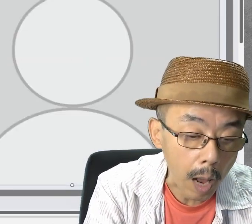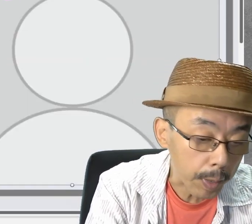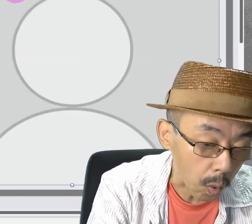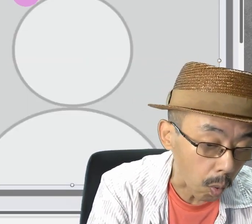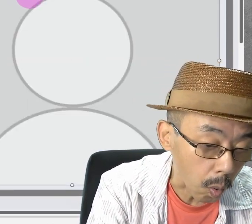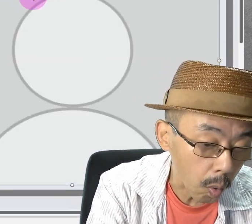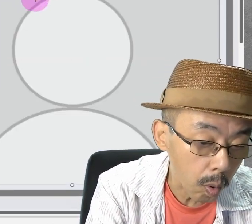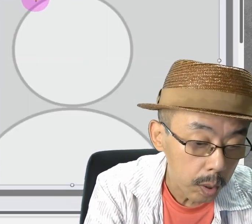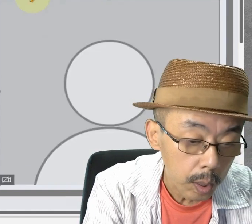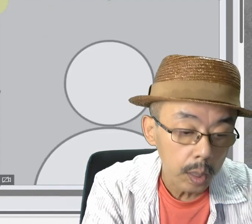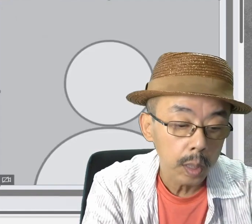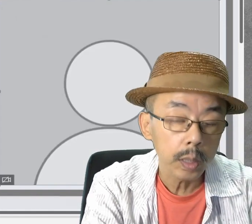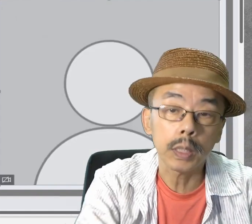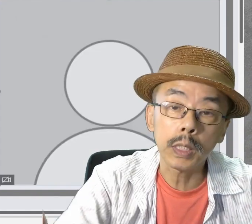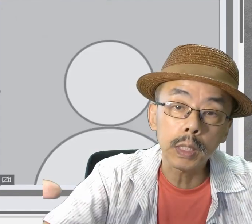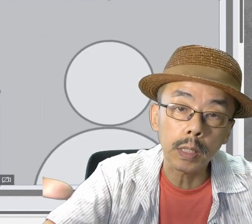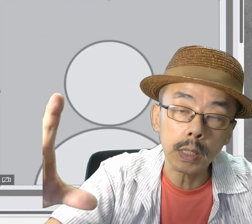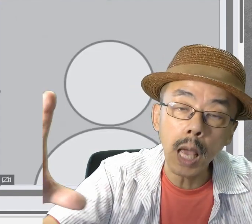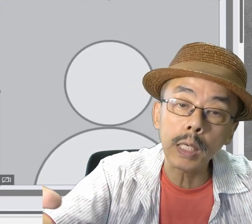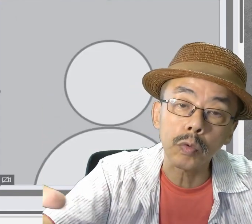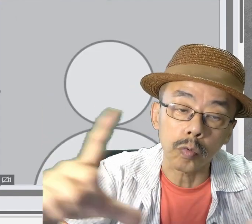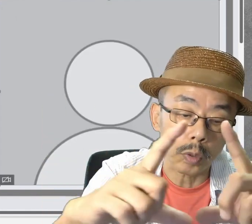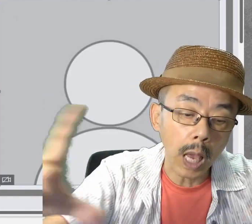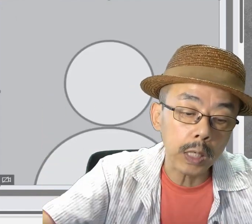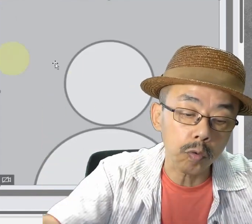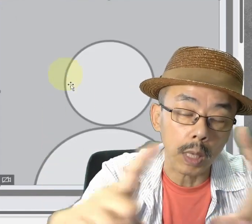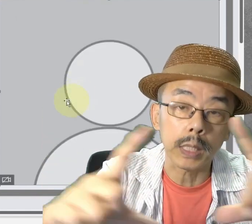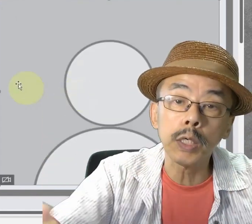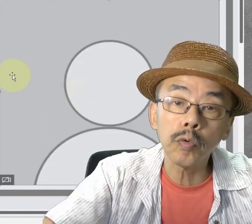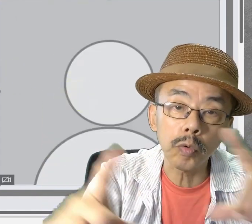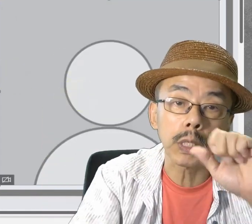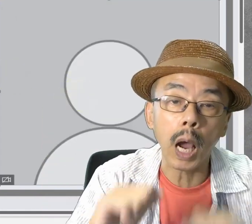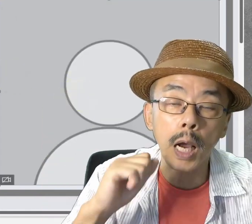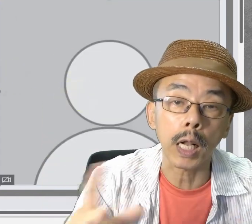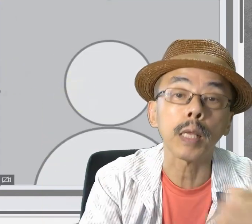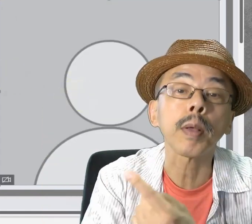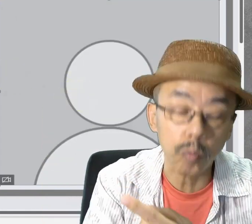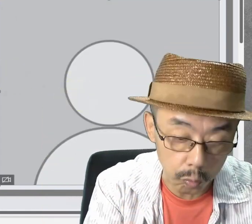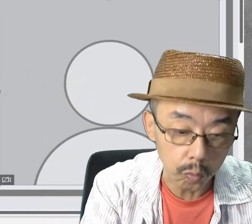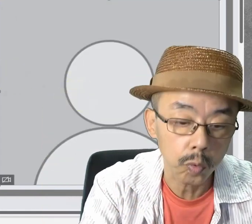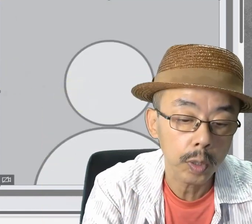Cameoのサイズは自由に変えることができます。